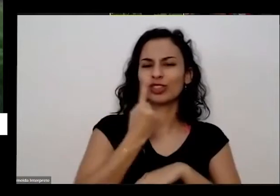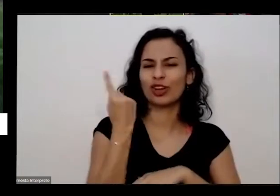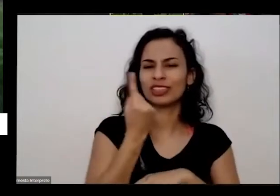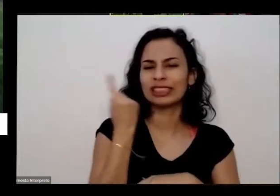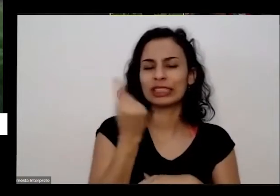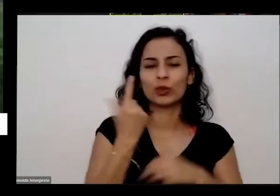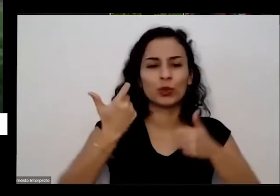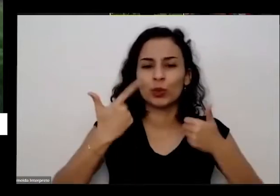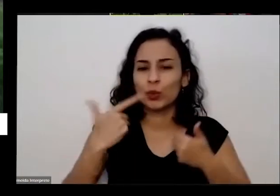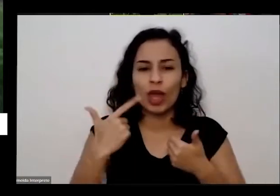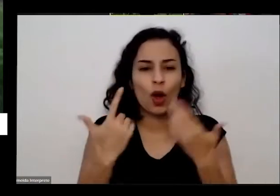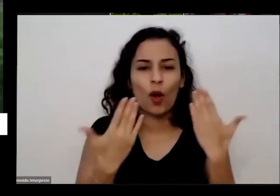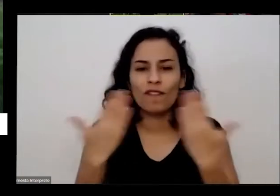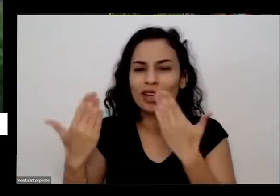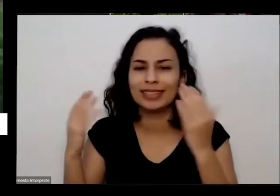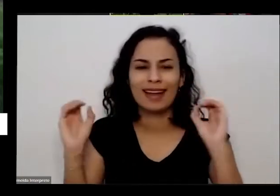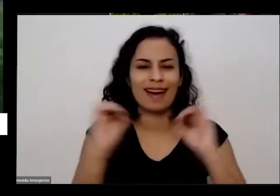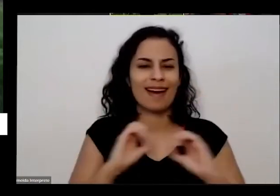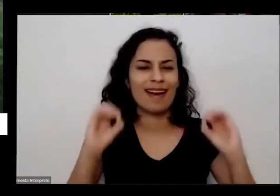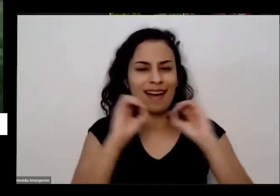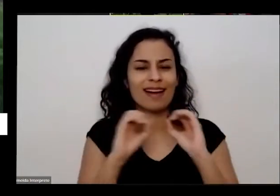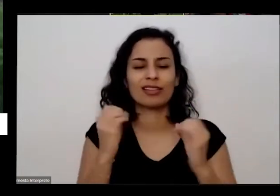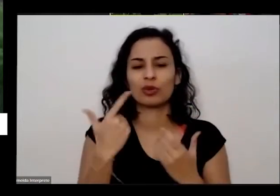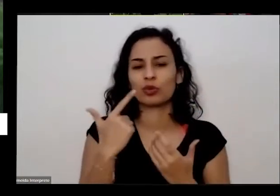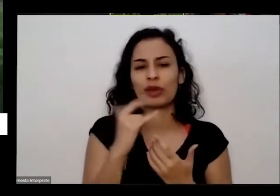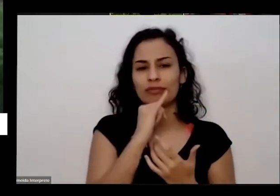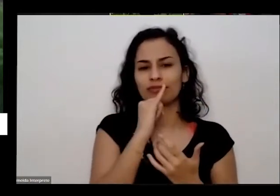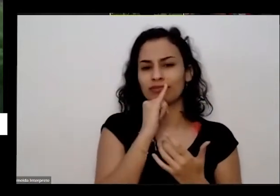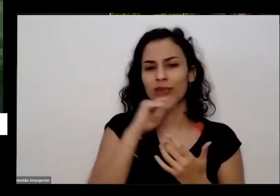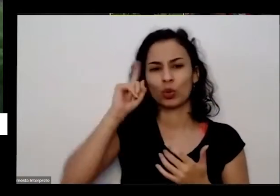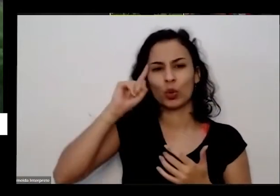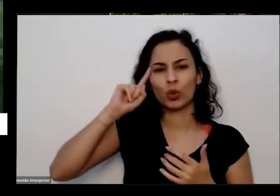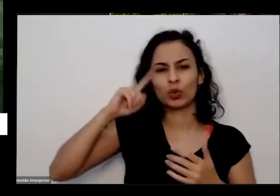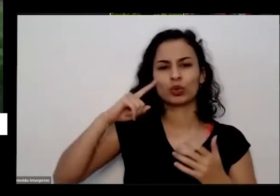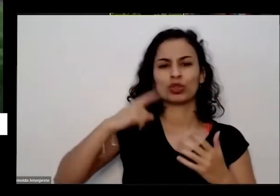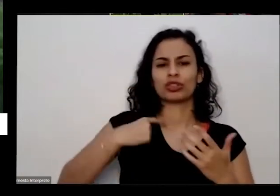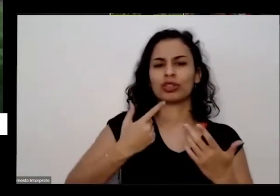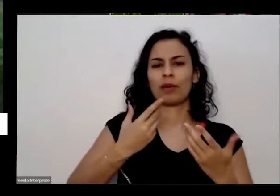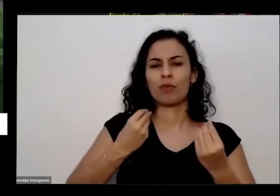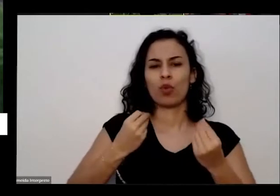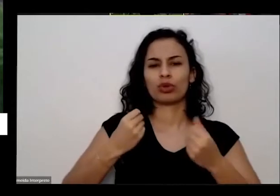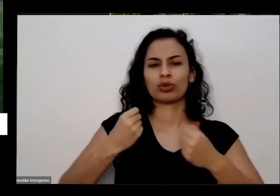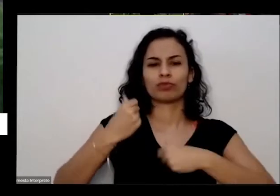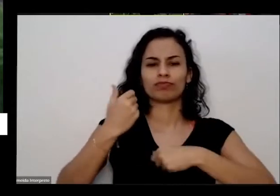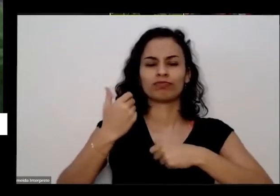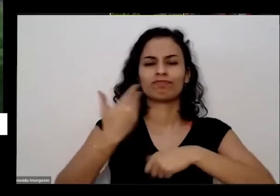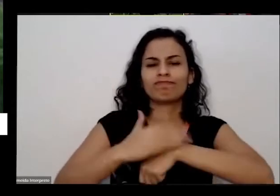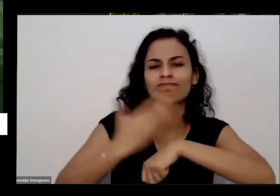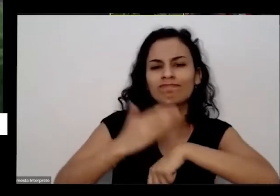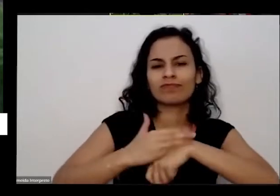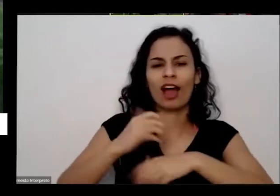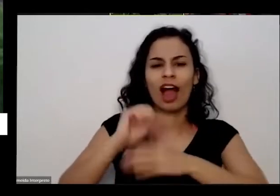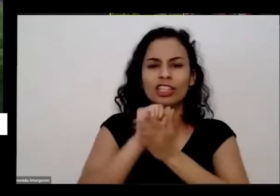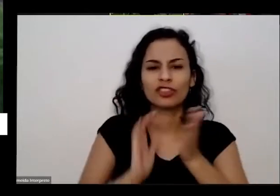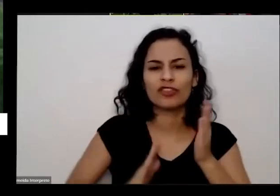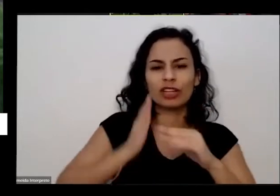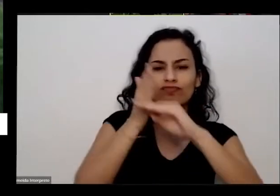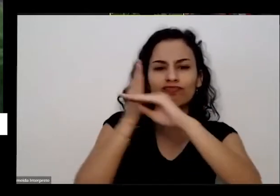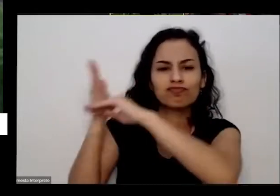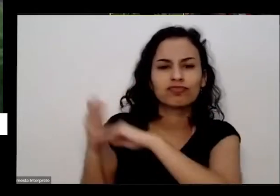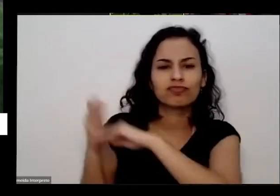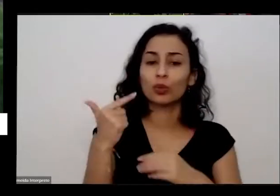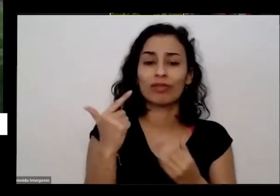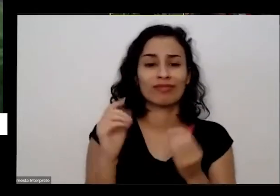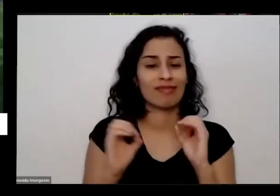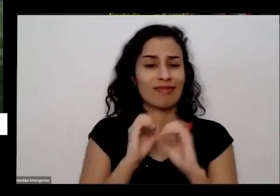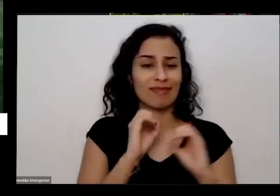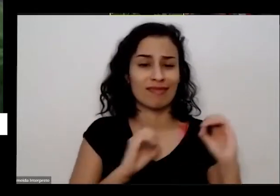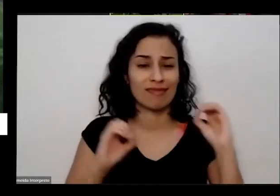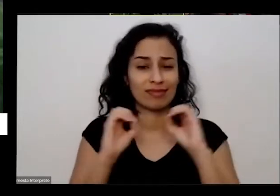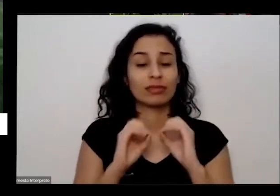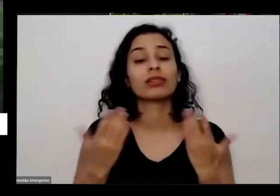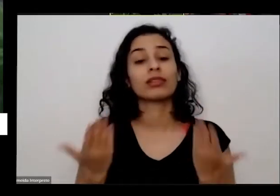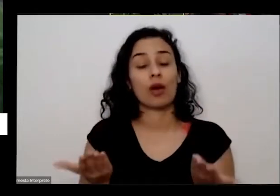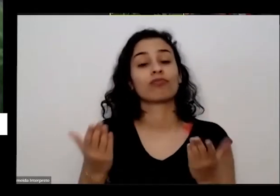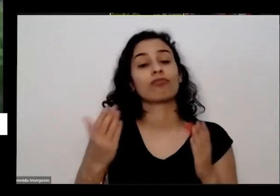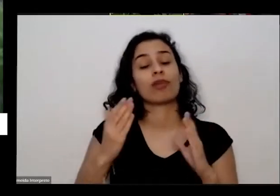não ter muitas atividades para fazer é enjoado de tudo é a horta numa que tenha ajudado muito E no